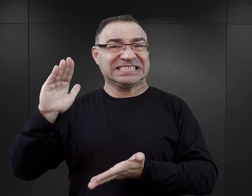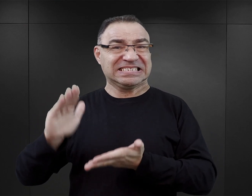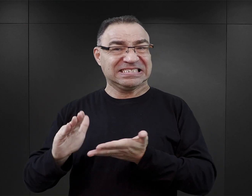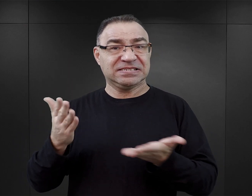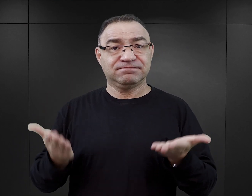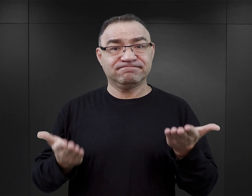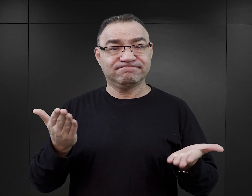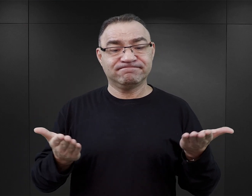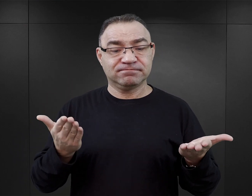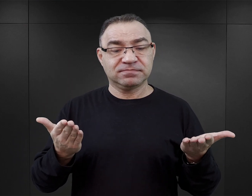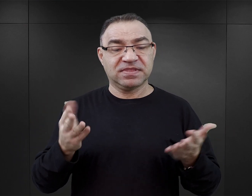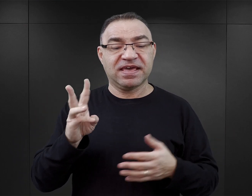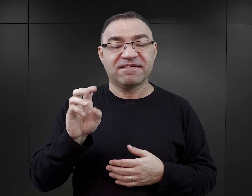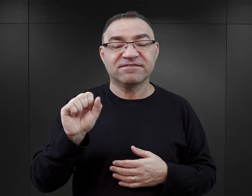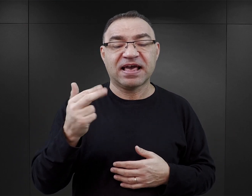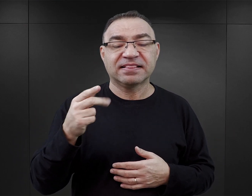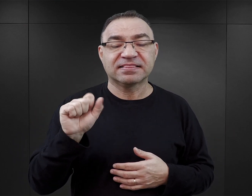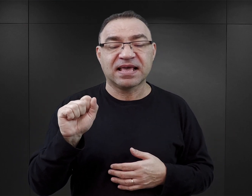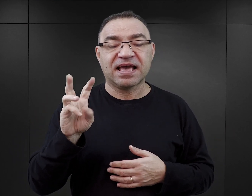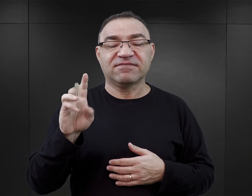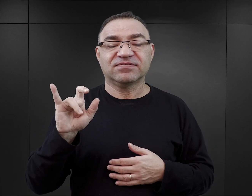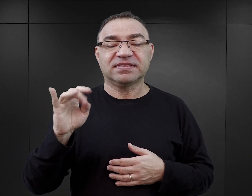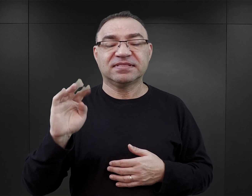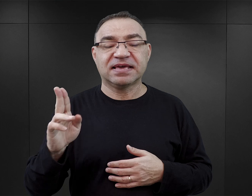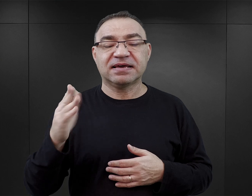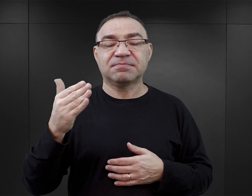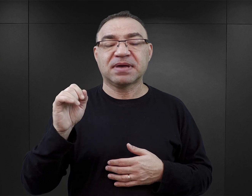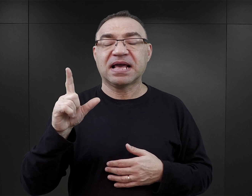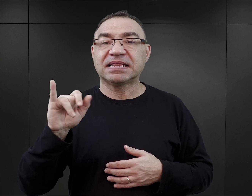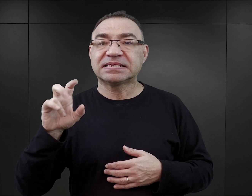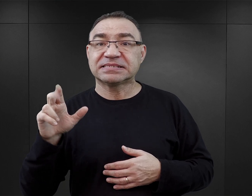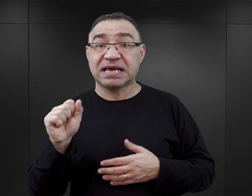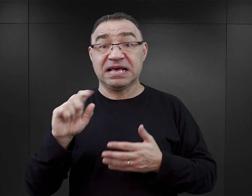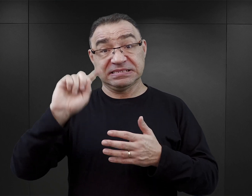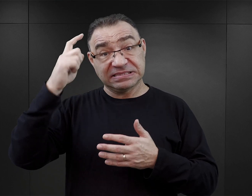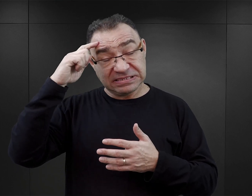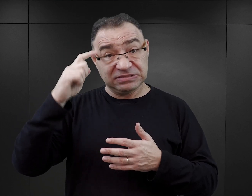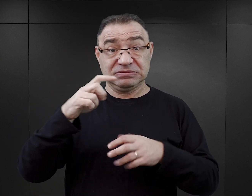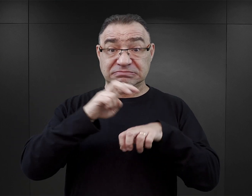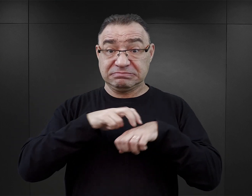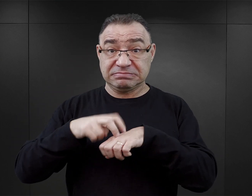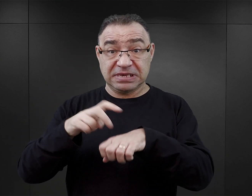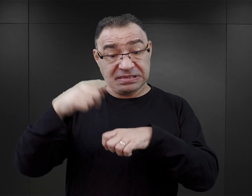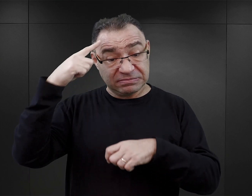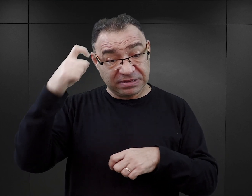z Wandą Witek-Malicką z Centrum Badań Miejsca Pamięci rozmawia Agnieszka Juskowiak-Sawicka.